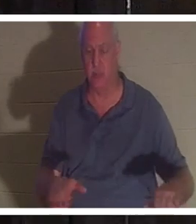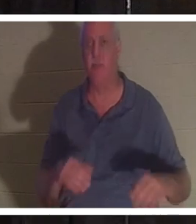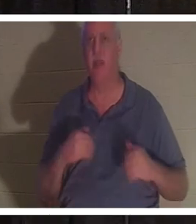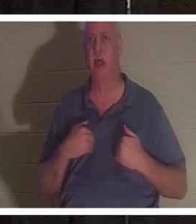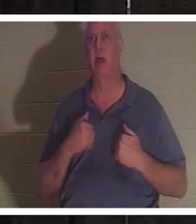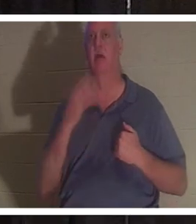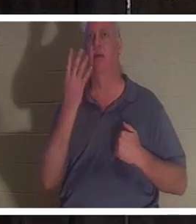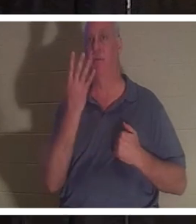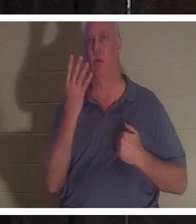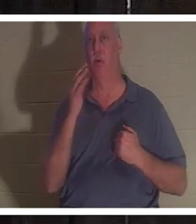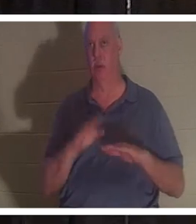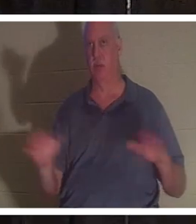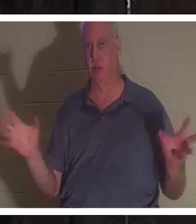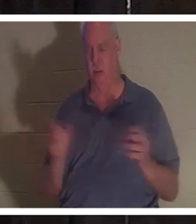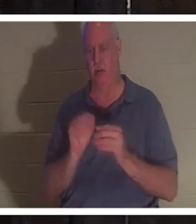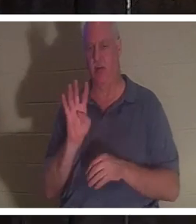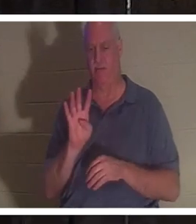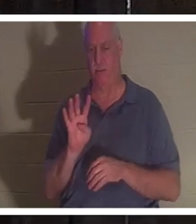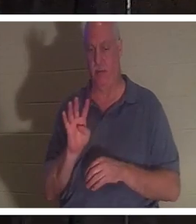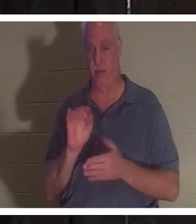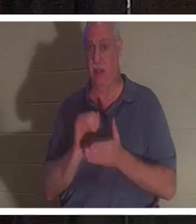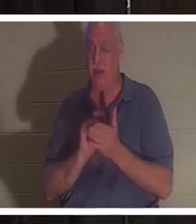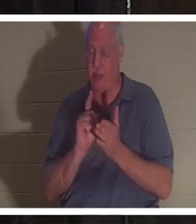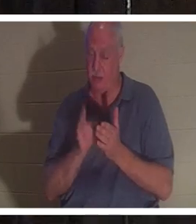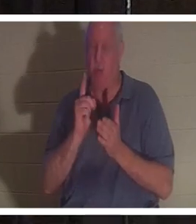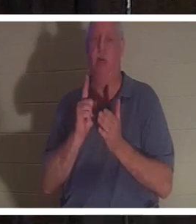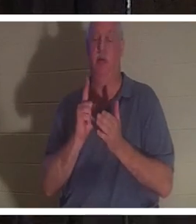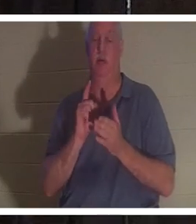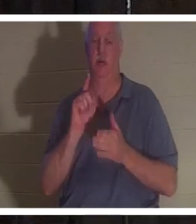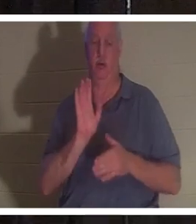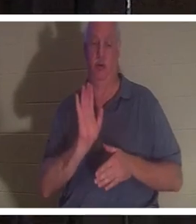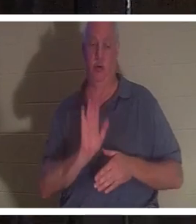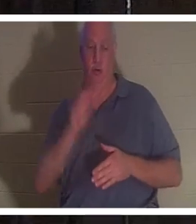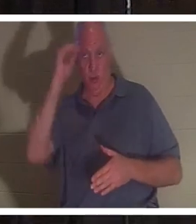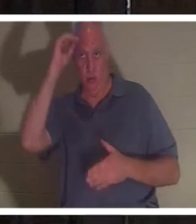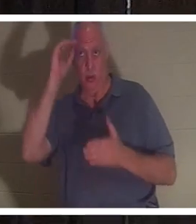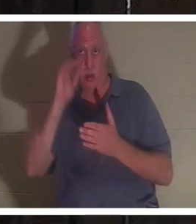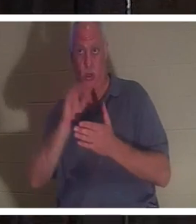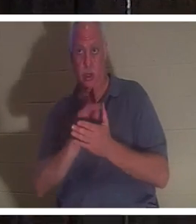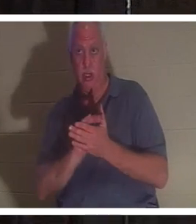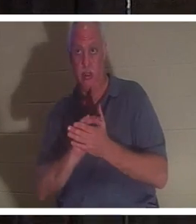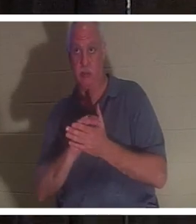孩子。就在这时，她的丈夫走进了浴室，推开浴室的